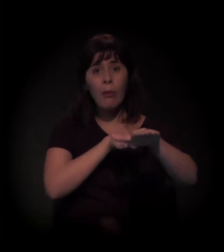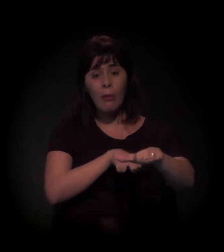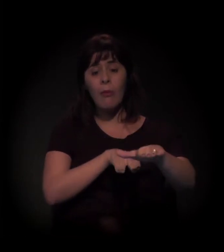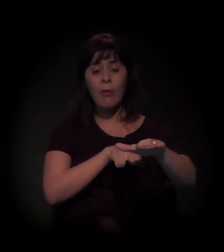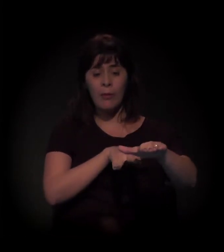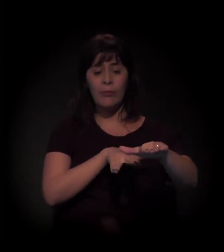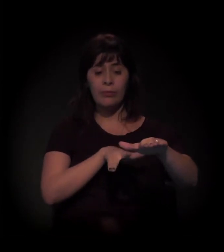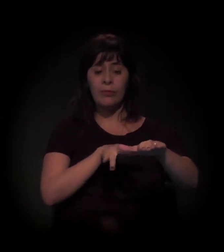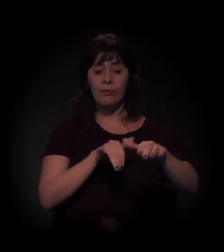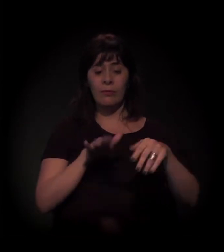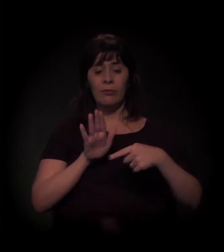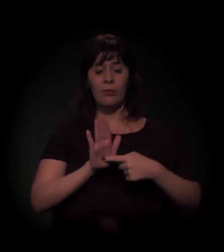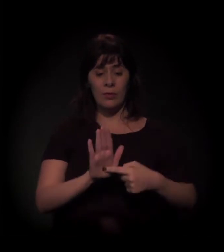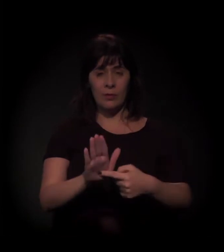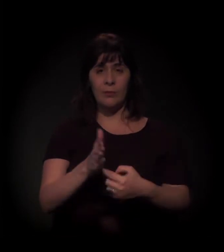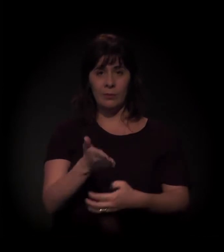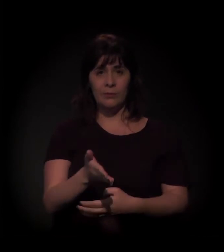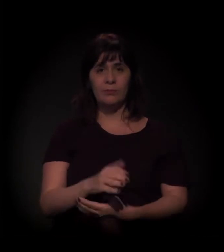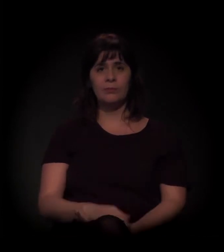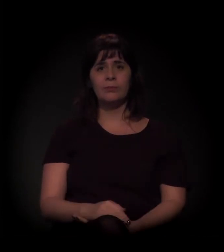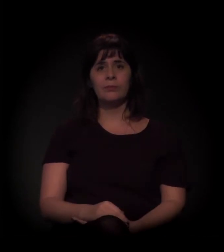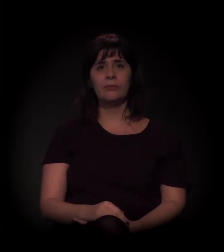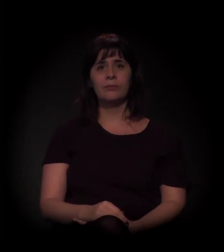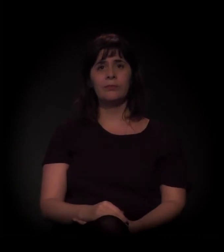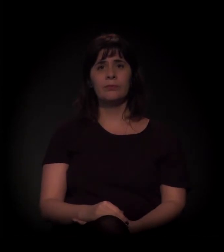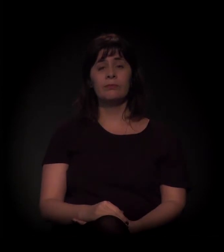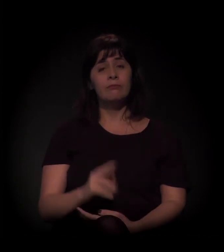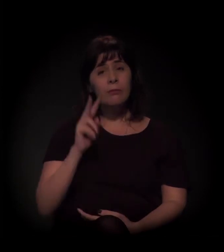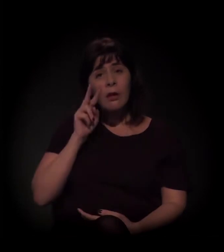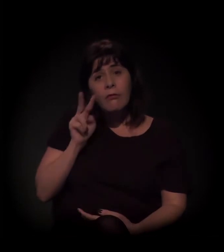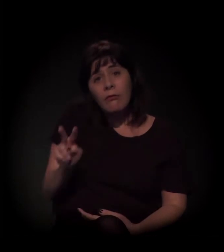Isso. A gente começa a ver